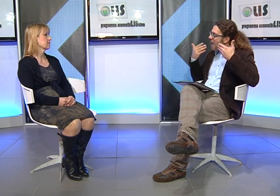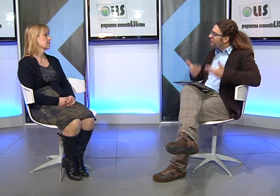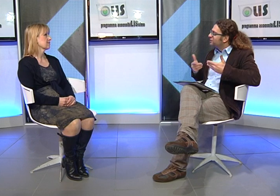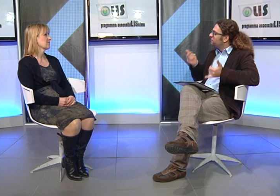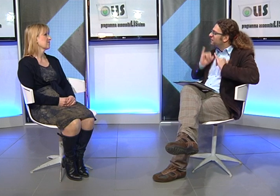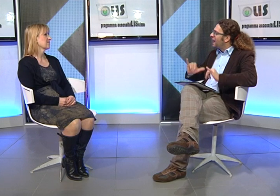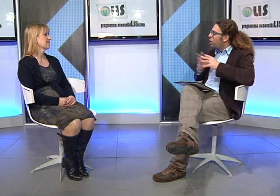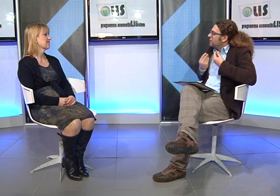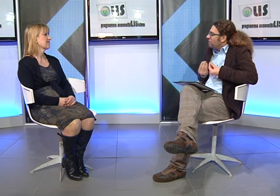ma dimmi un po', adesso cosa fa tua figlia?